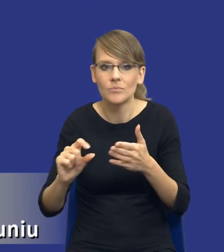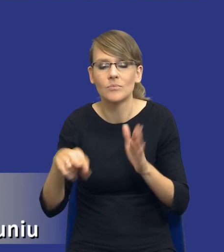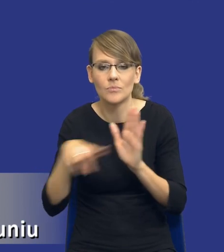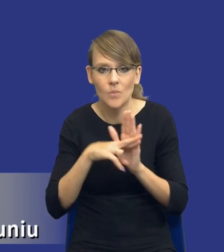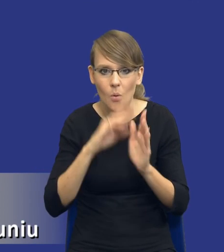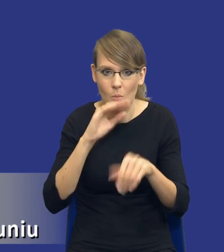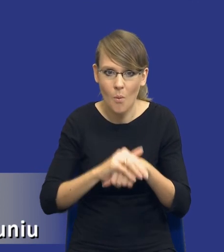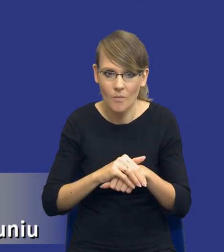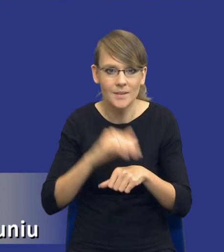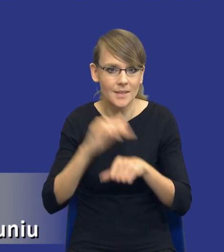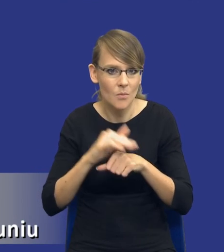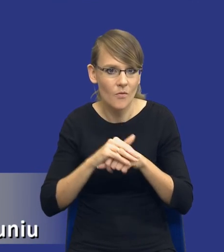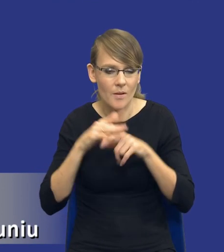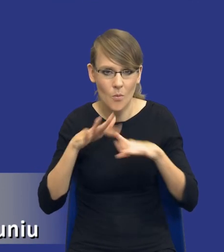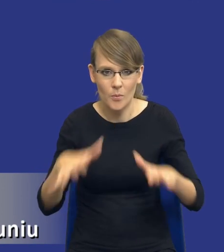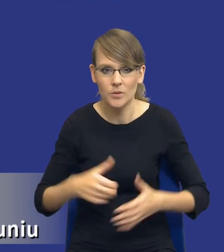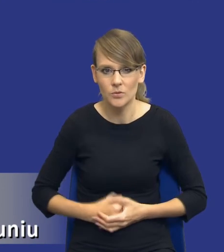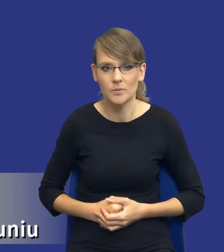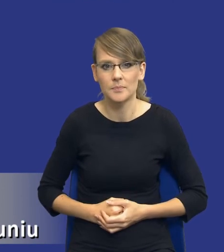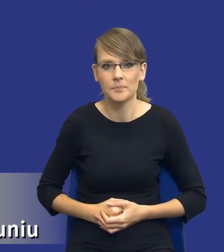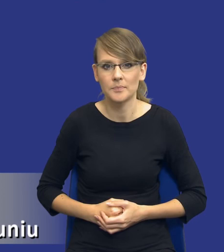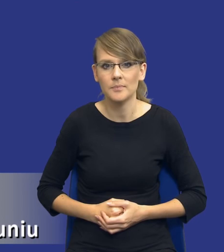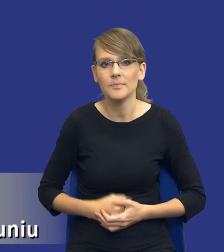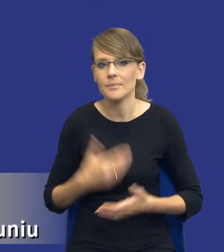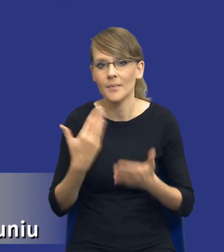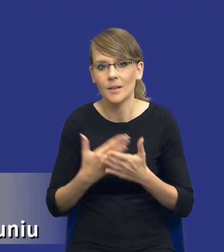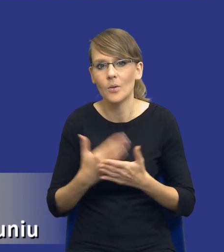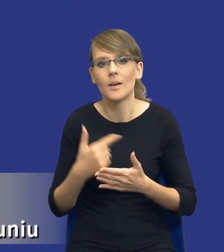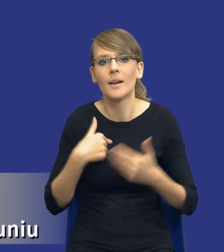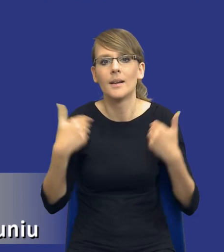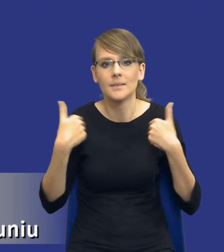publicznego. W związku z tym nie chciałbym żebyśmy, żebyśmy traktowali